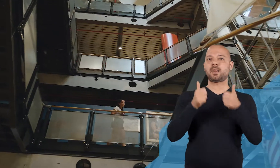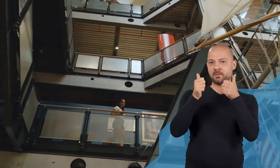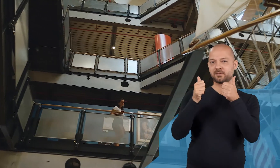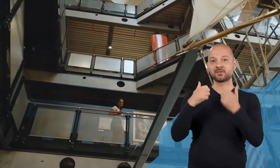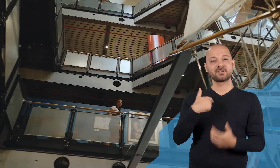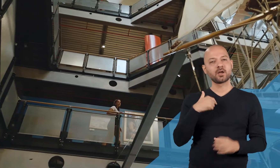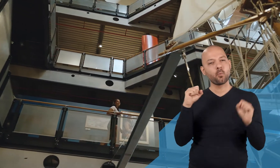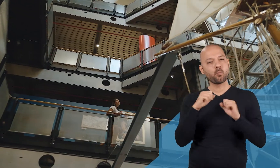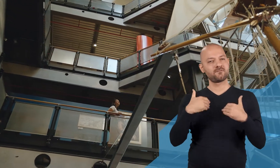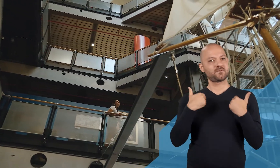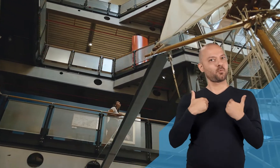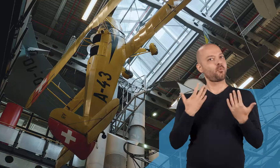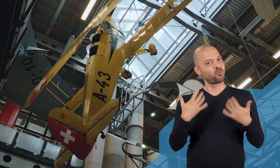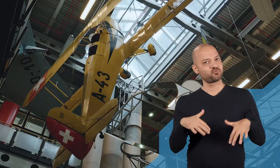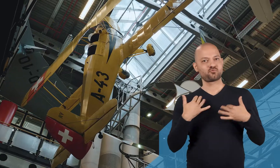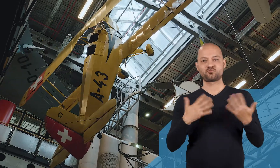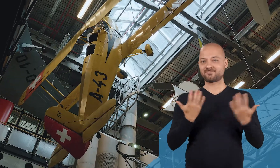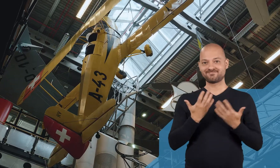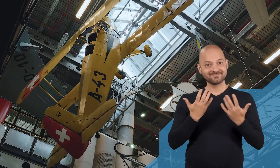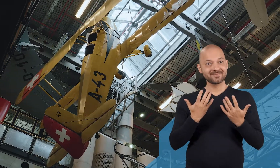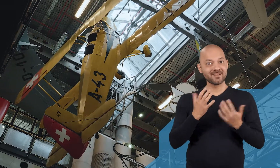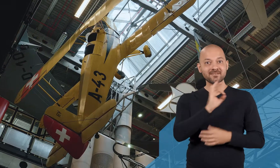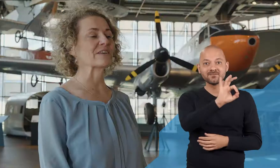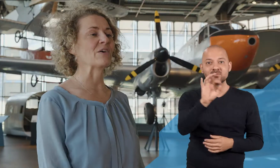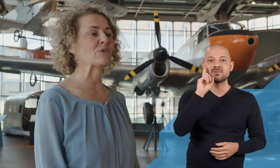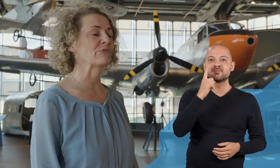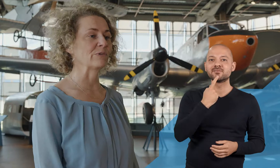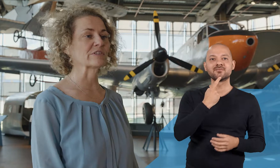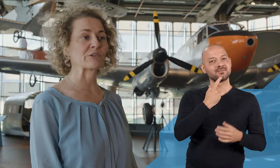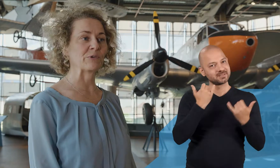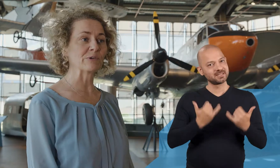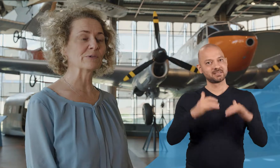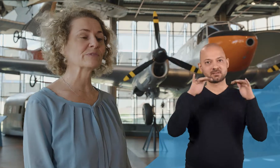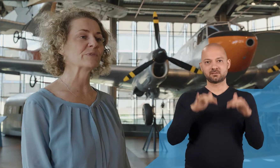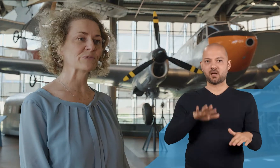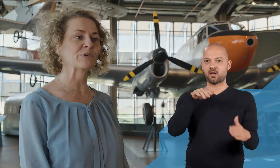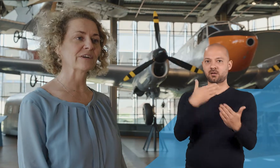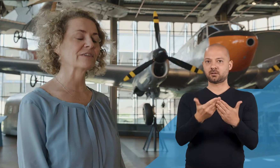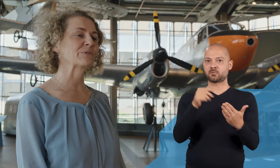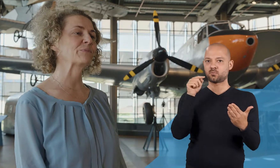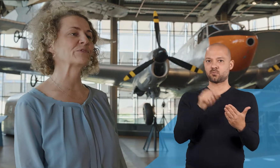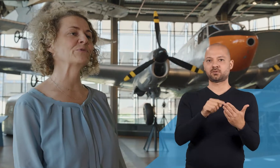und deshalb freue ich mich ganz besonders, dass wir jetzt auch für unsere gehörlosen Besucherinnen und Besucher